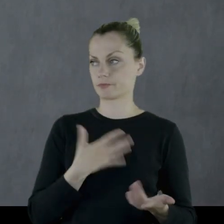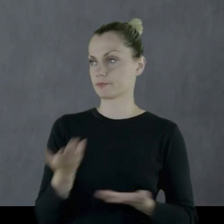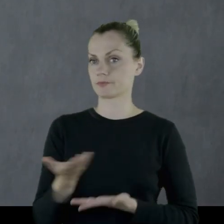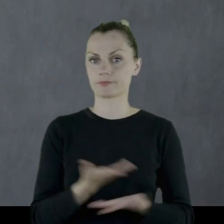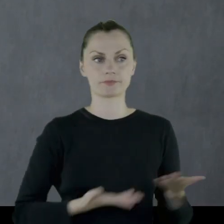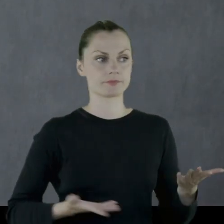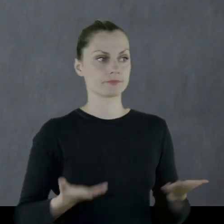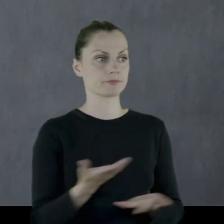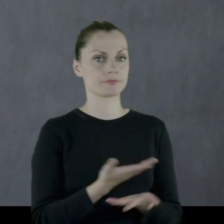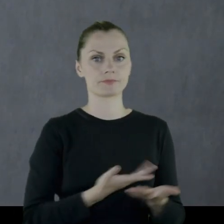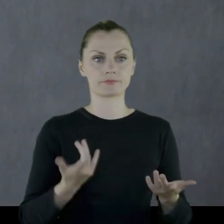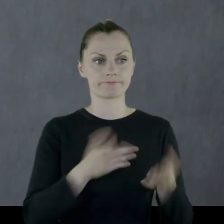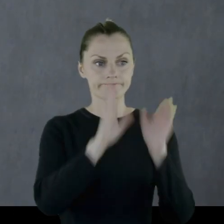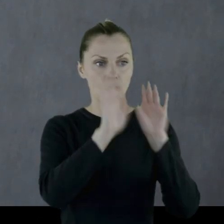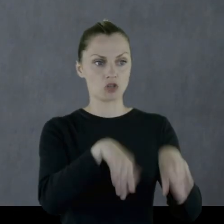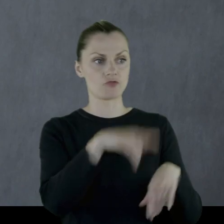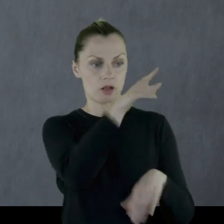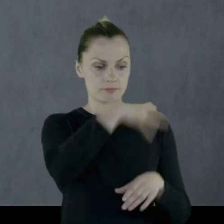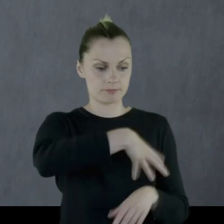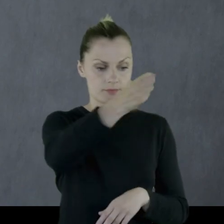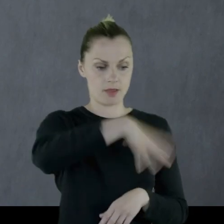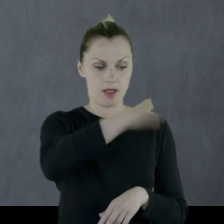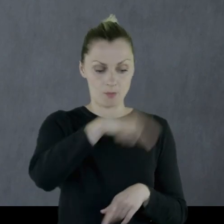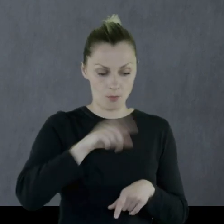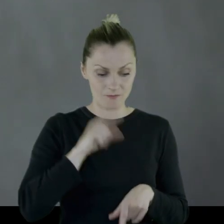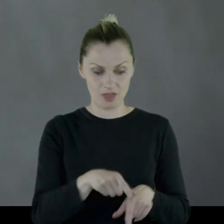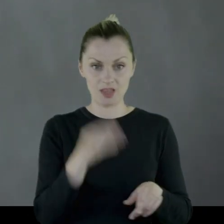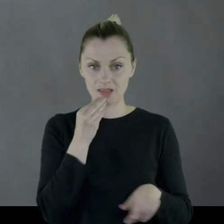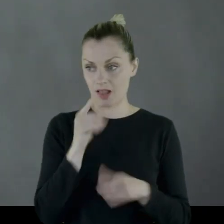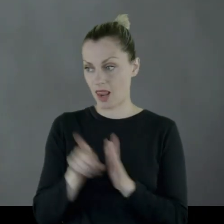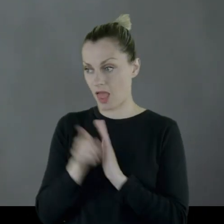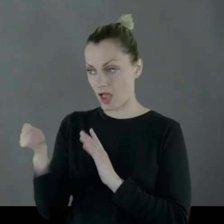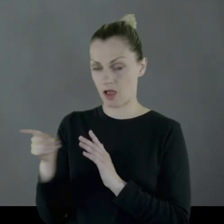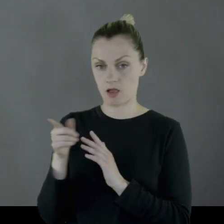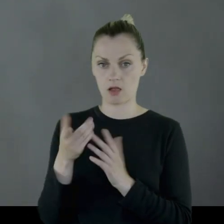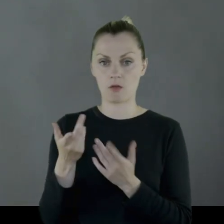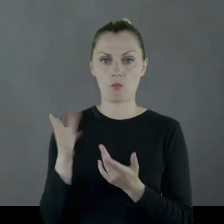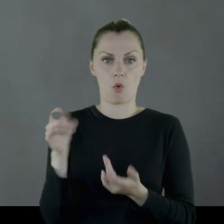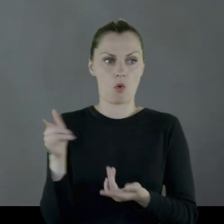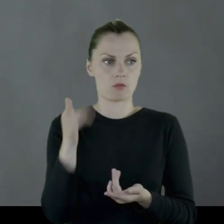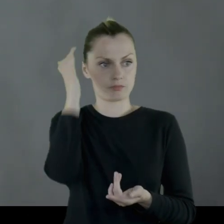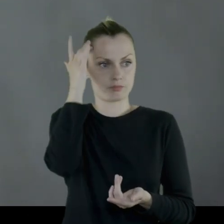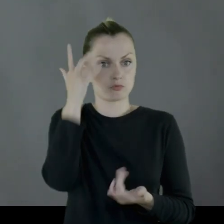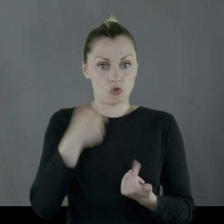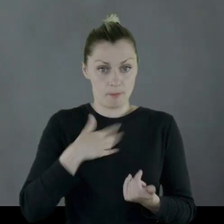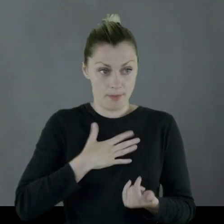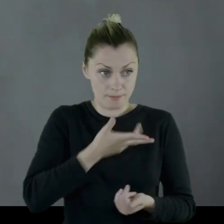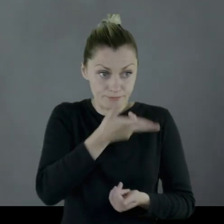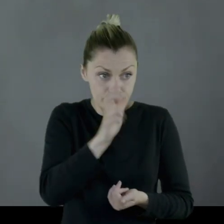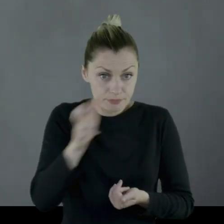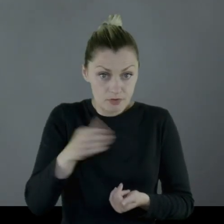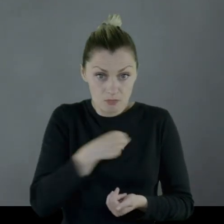pozwalając szabrować swoją żywność, no bo co, miał strzelać do Polaków?